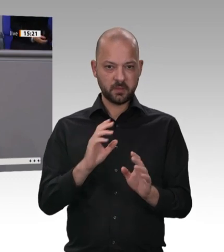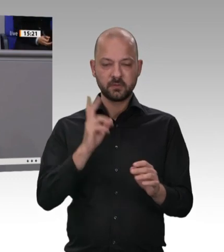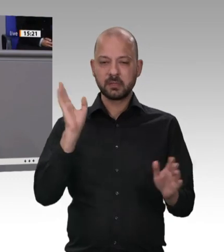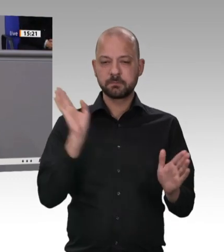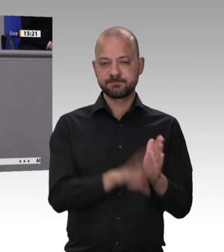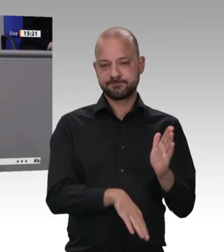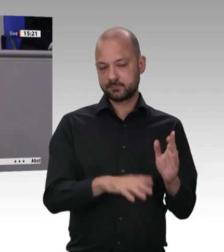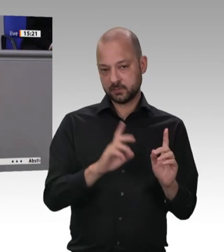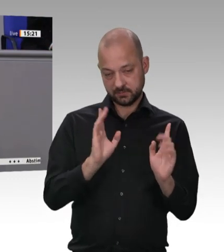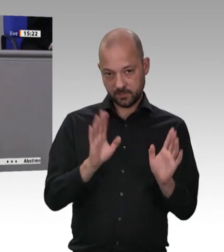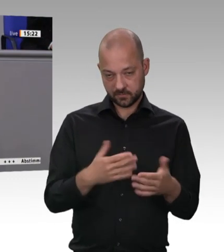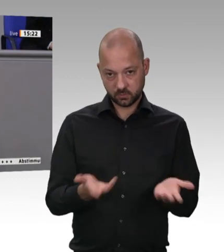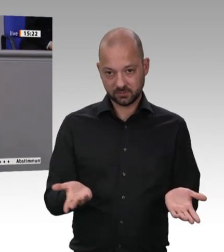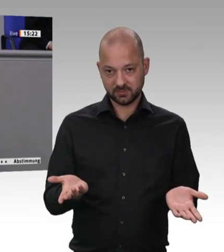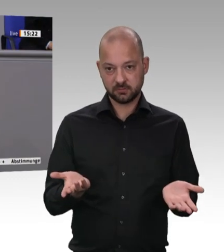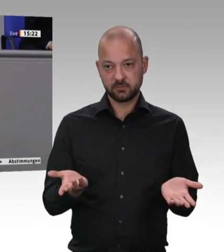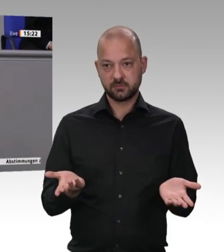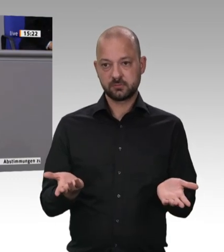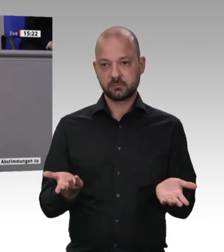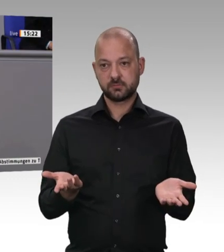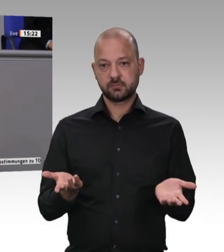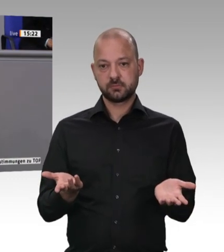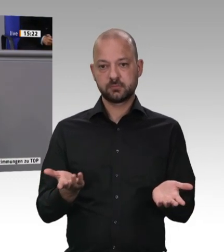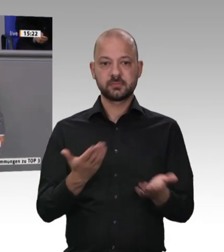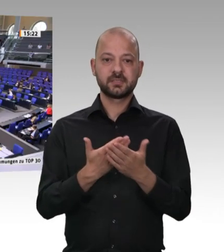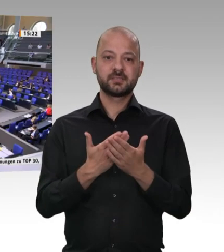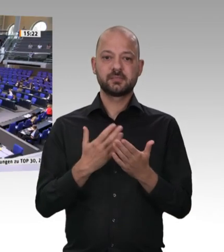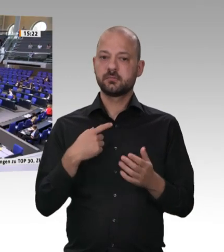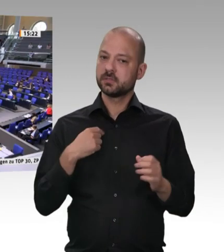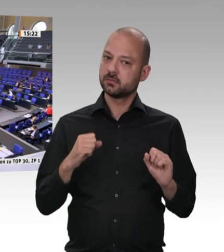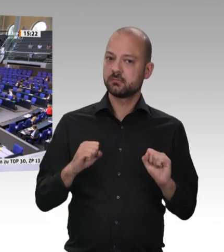Themen in diesem Jahr gemacht. Vielen Dank.